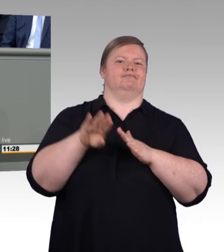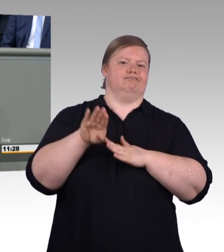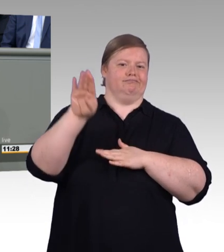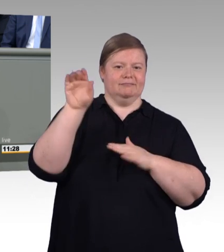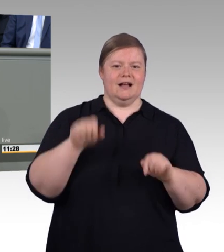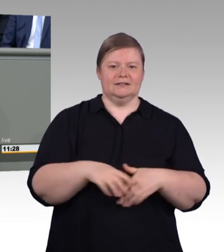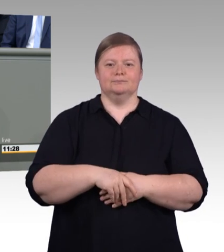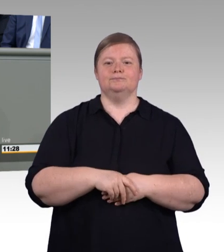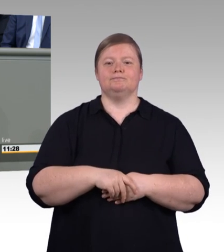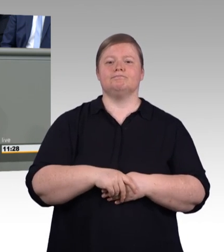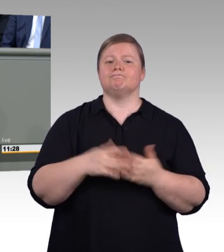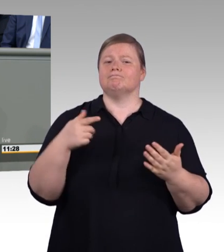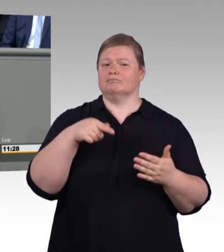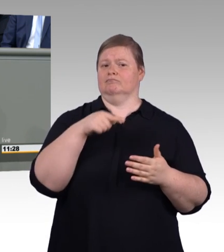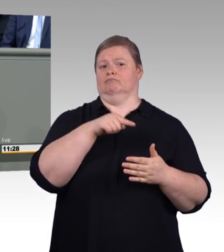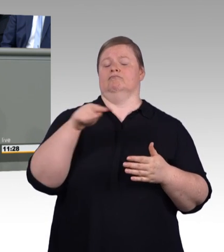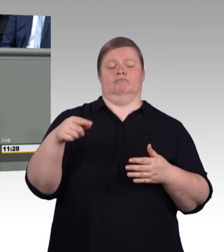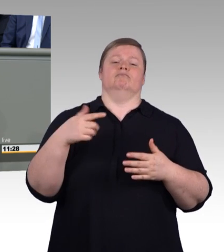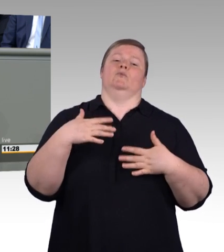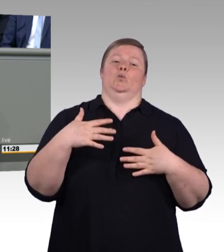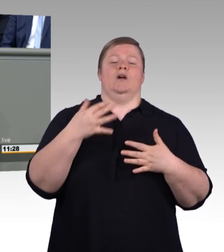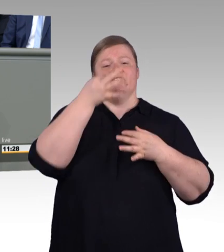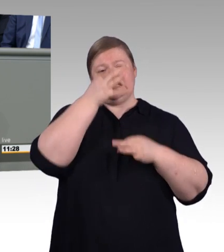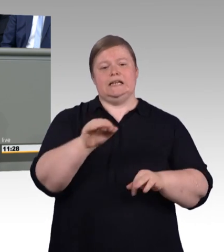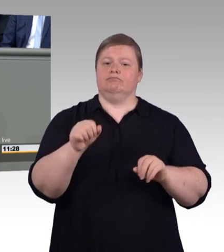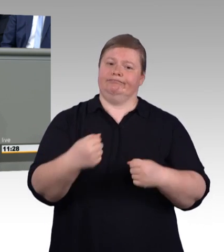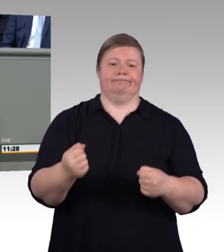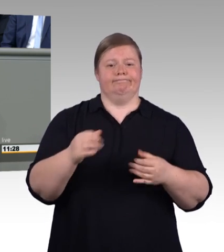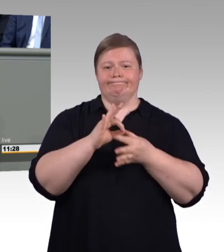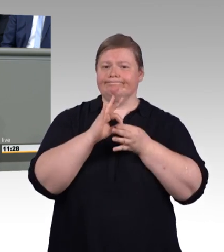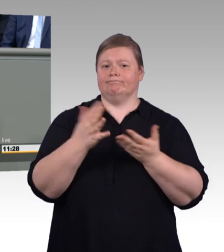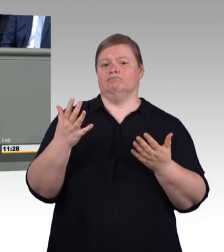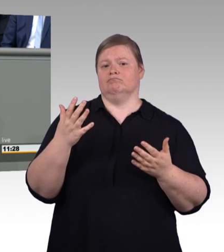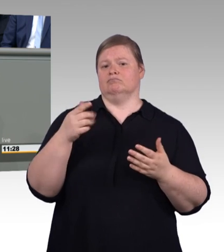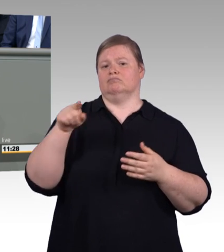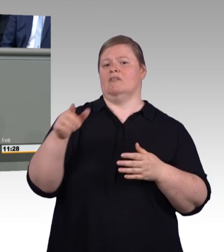Und für die berufliche Bildung legen wir jetzt nach. Wir modernisieren das Berufsbildungsgesetz,